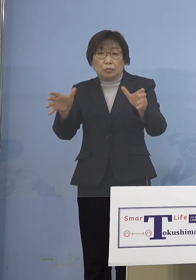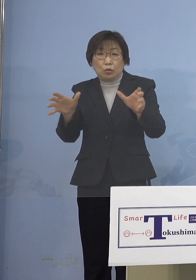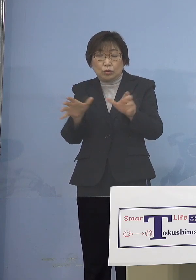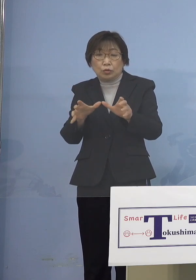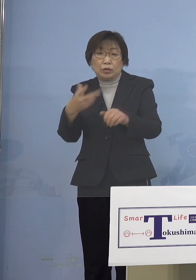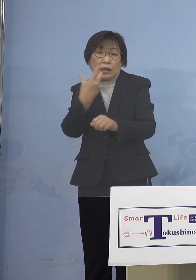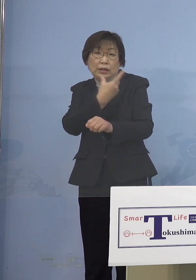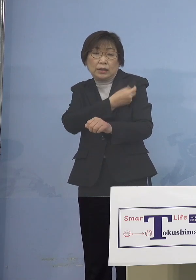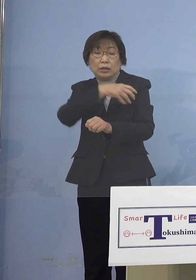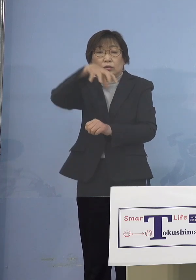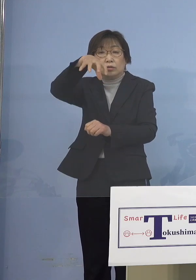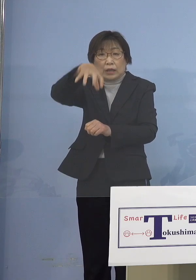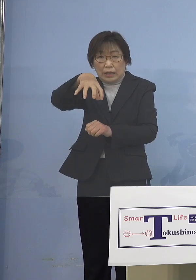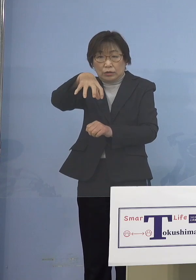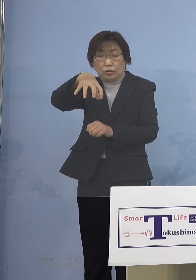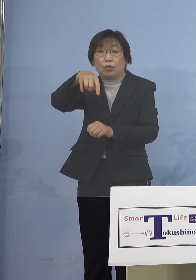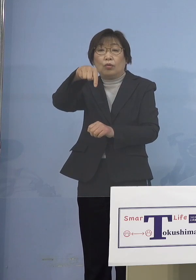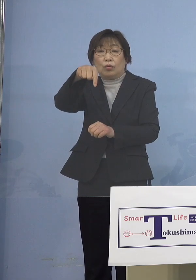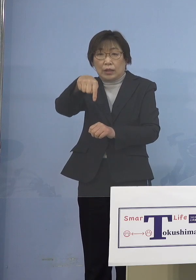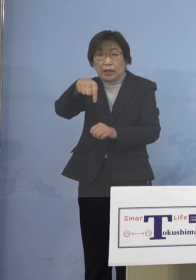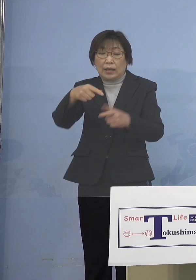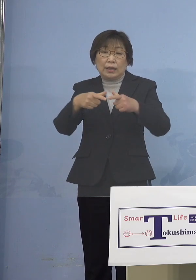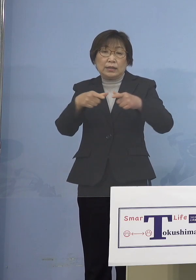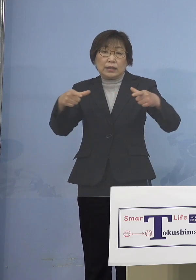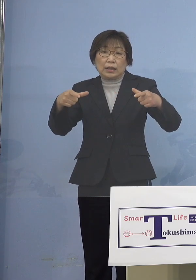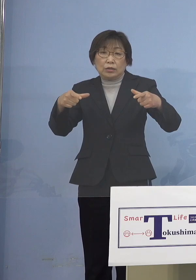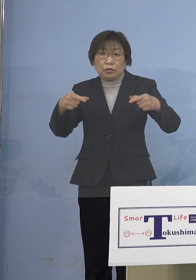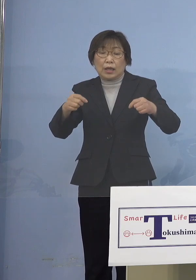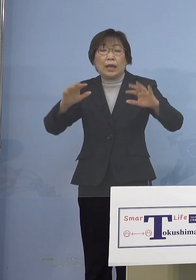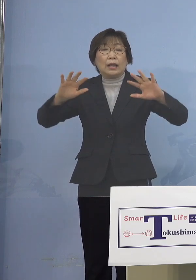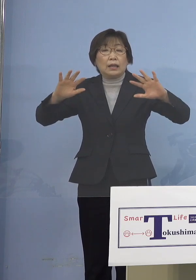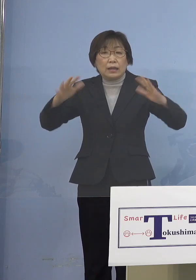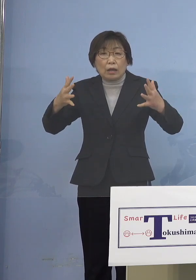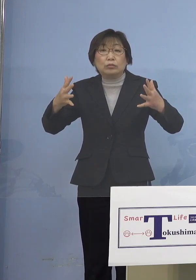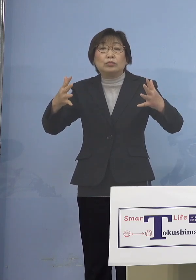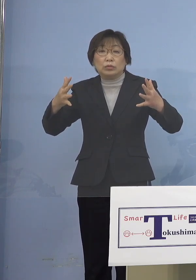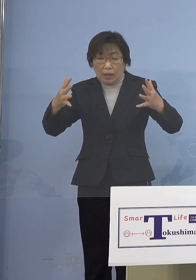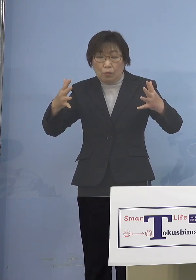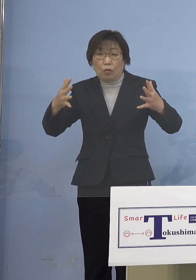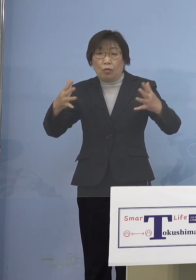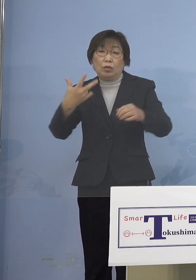接種券がなくても接種できる 特例接種を実施する